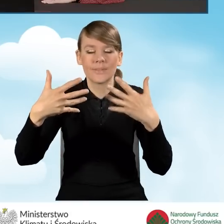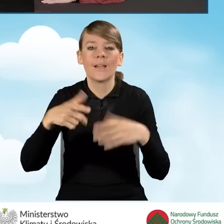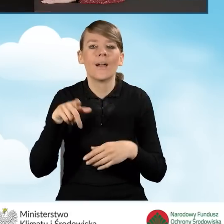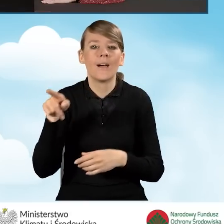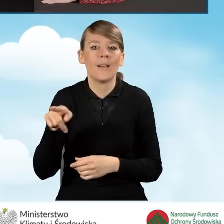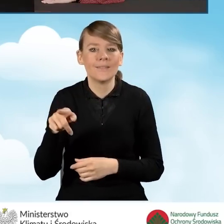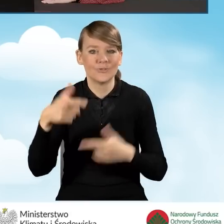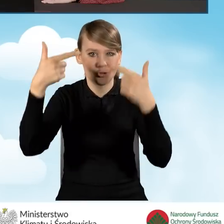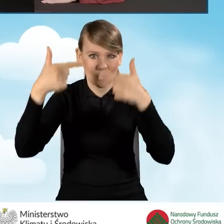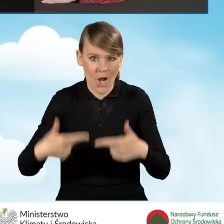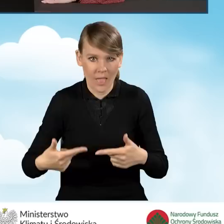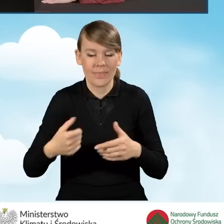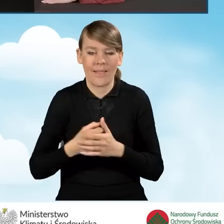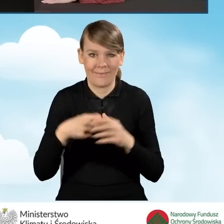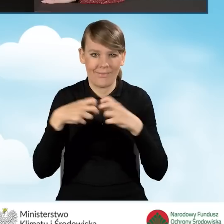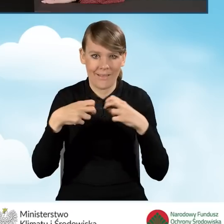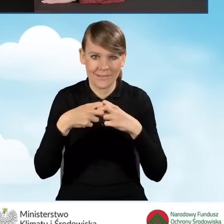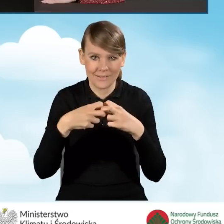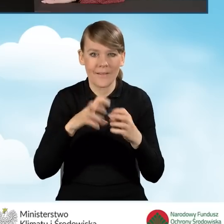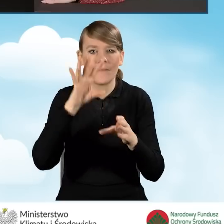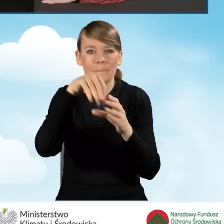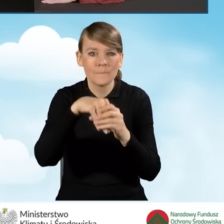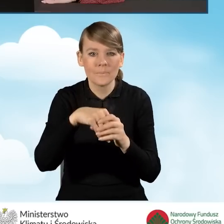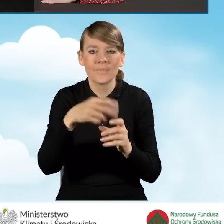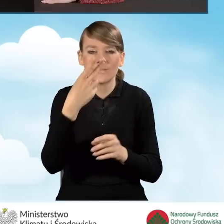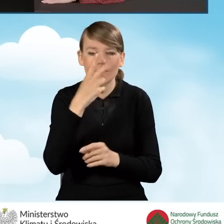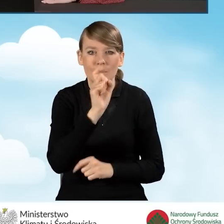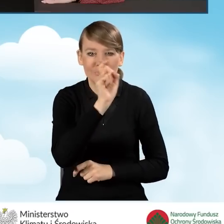strona internetowa, w której znajdują się poszczególne przyciski,